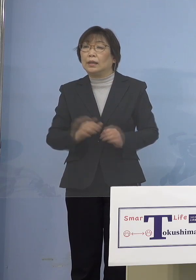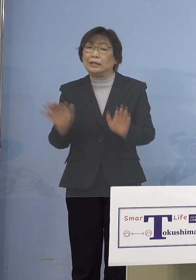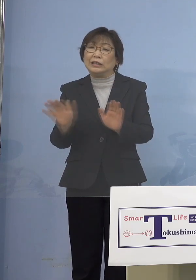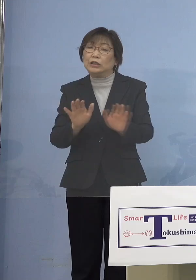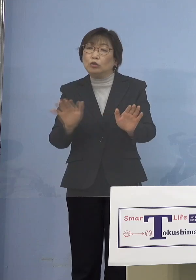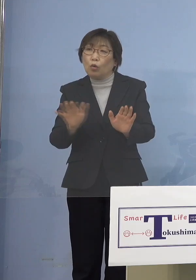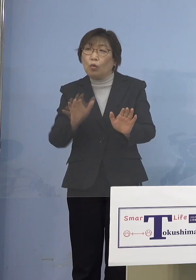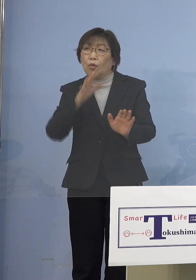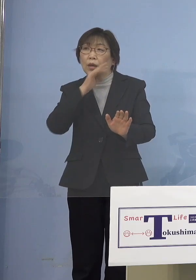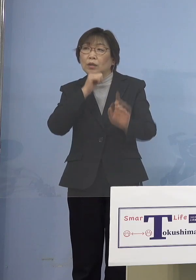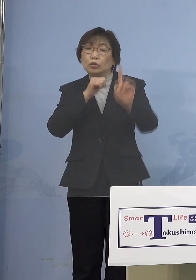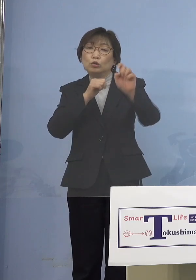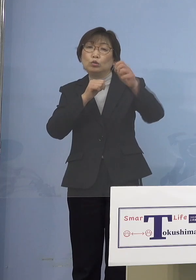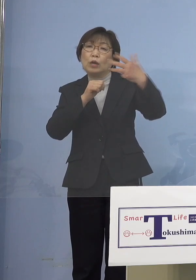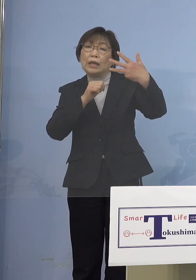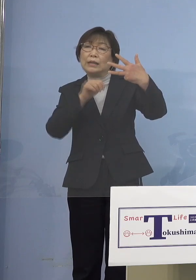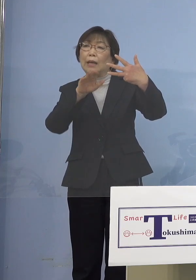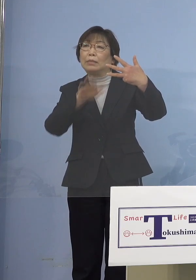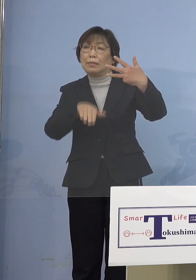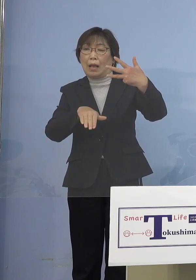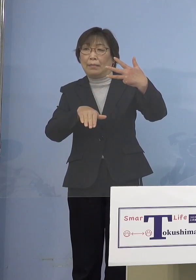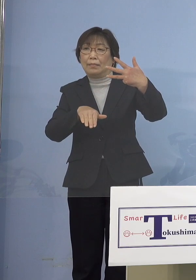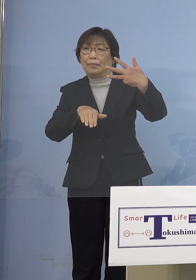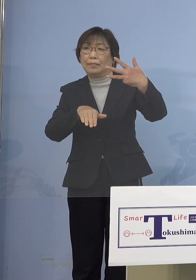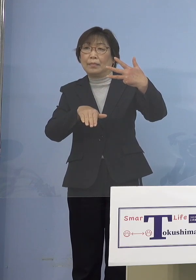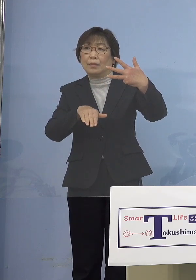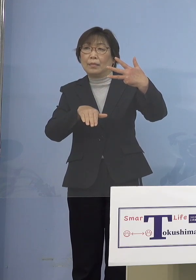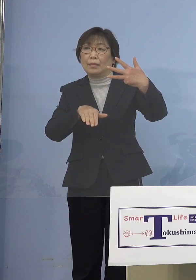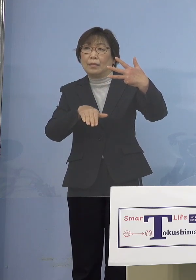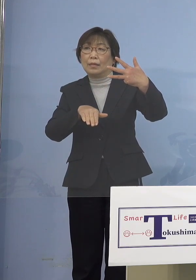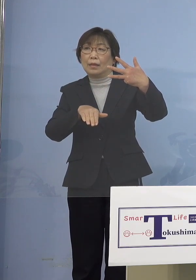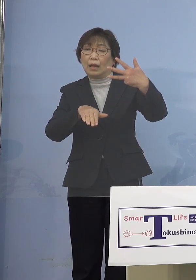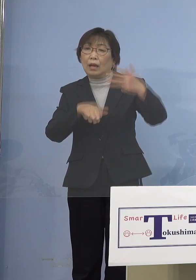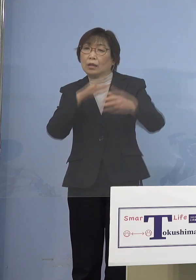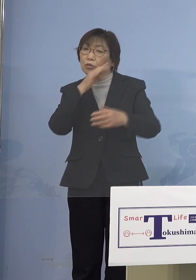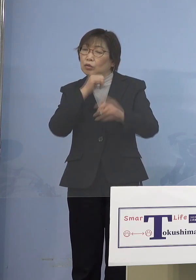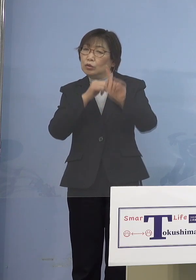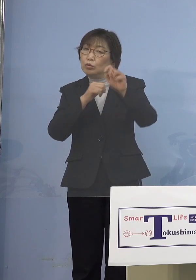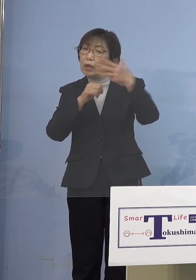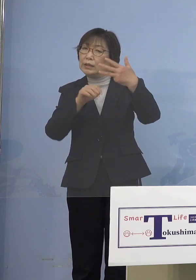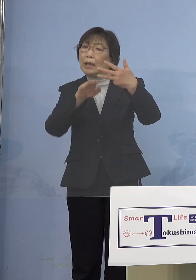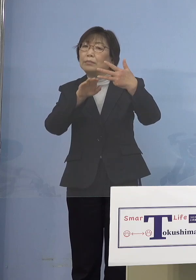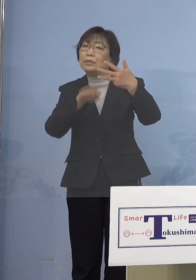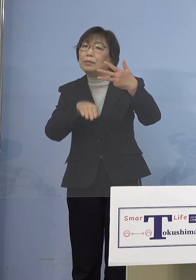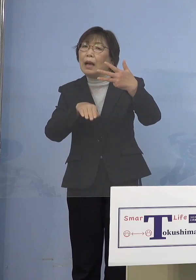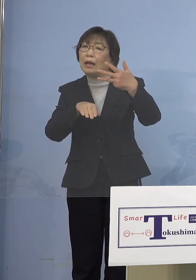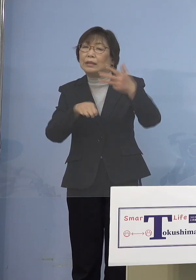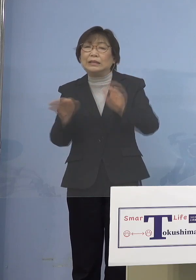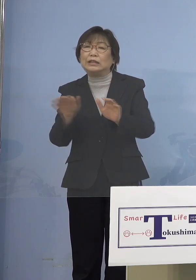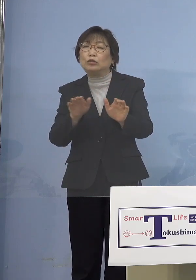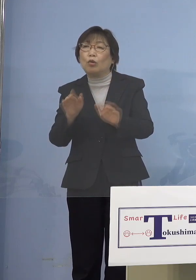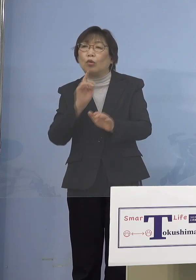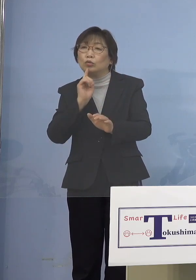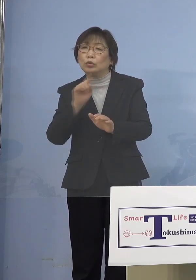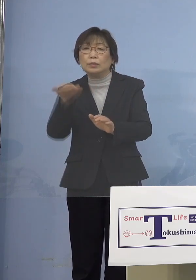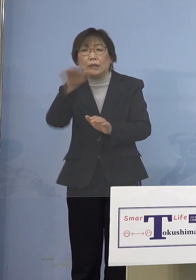児童等利用施設というと 18歳未満が使うところといって あんまり特定されていないので 皆さんもわかりやすいのであれば